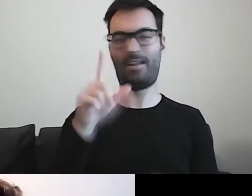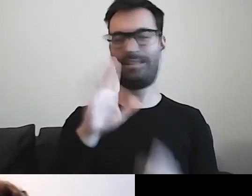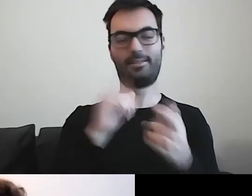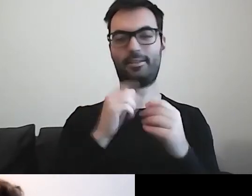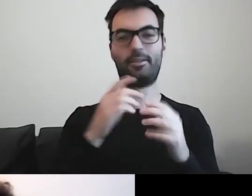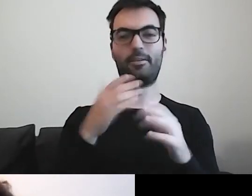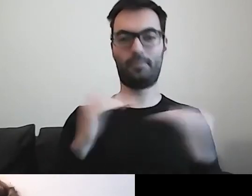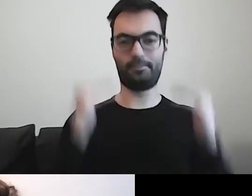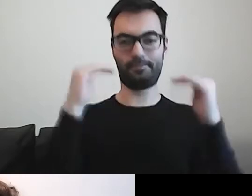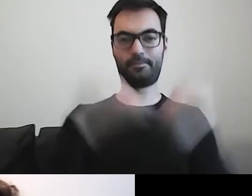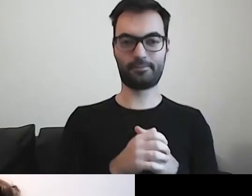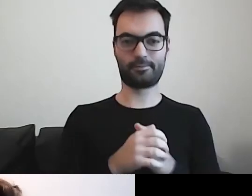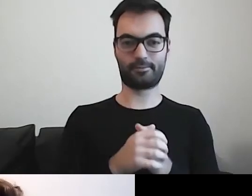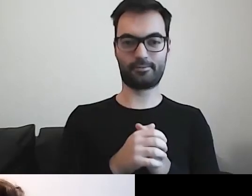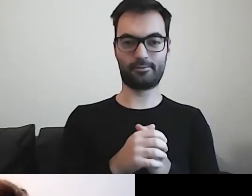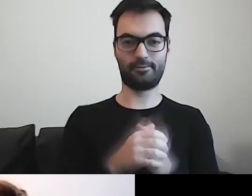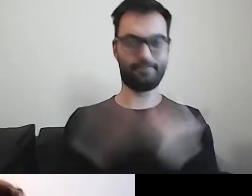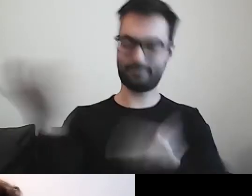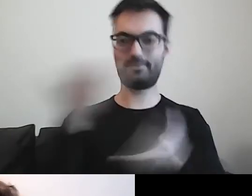Olu, dziel się z nami swoim dobrem.